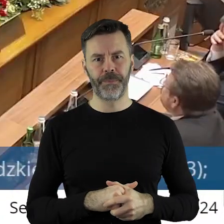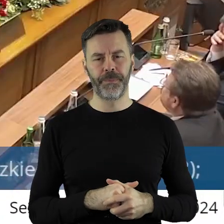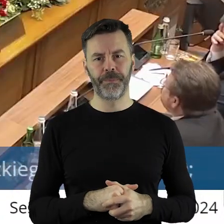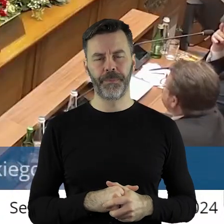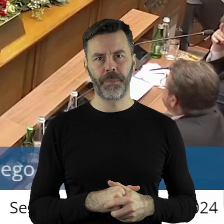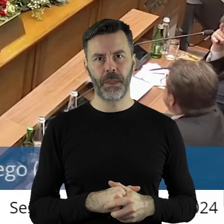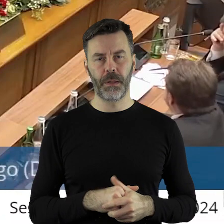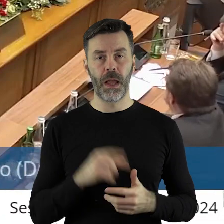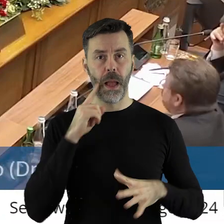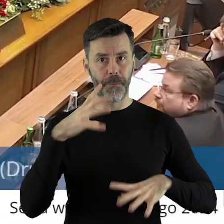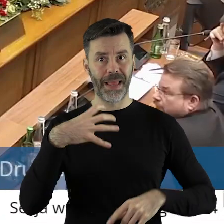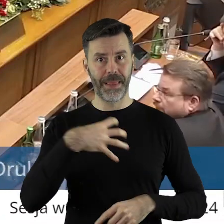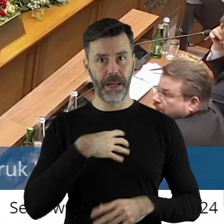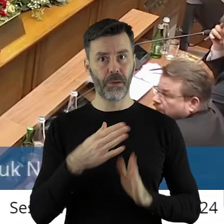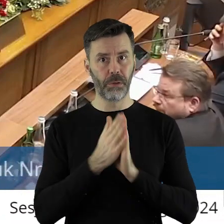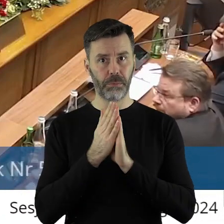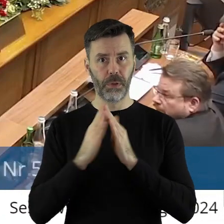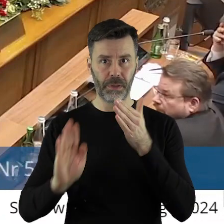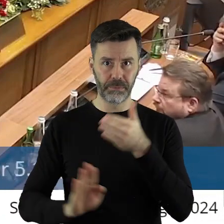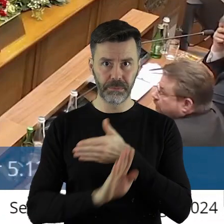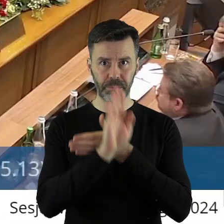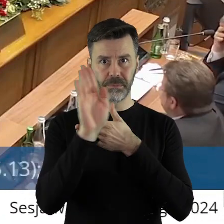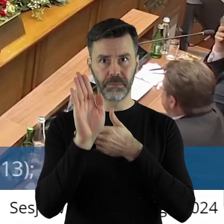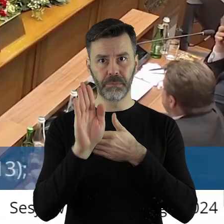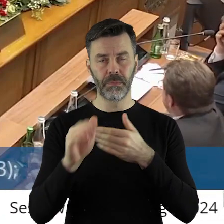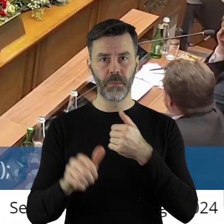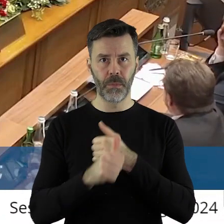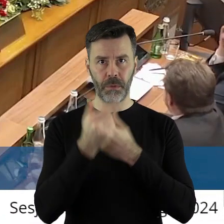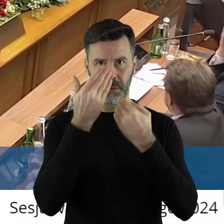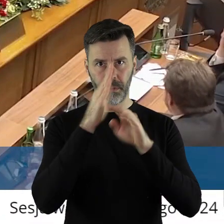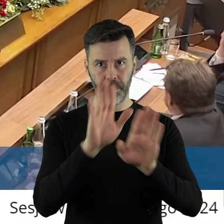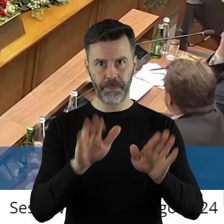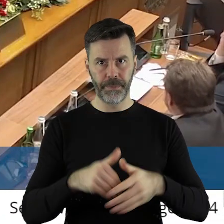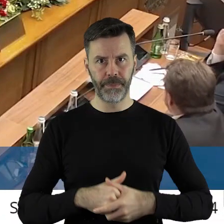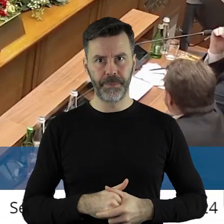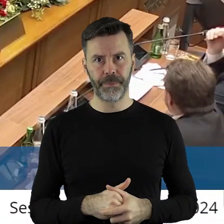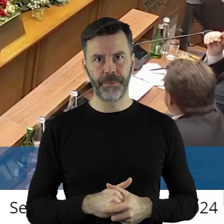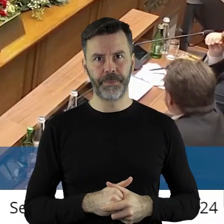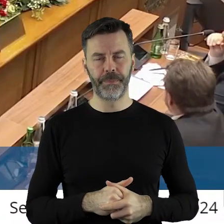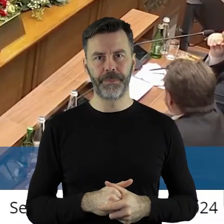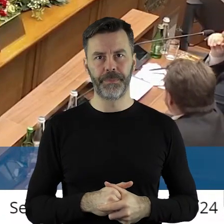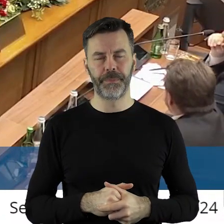Bardzo proszę. Panie dyrektorze, proszę o uzasadnienie.